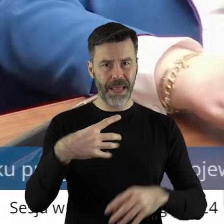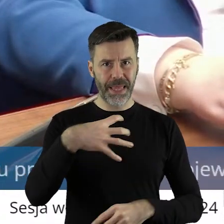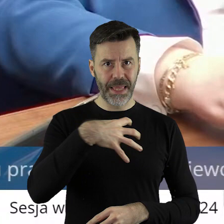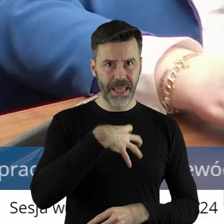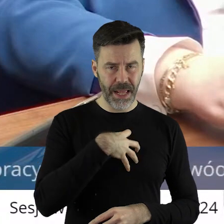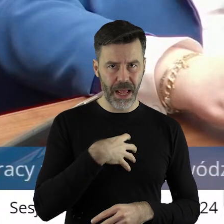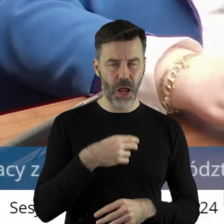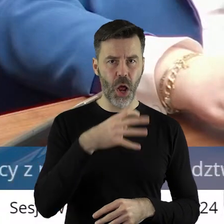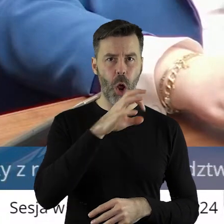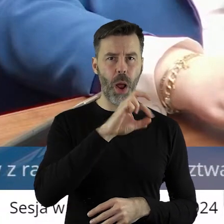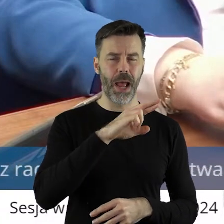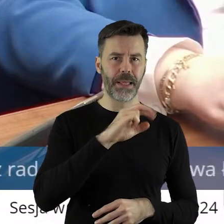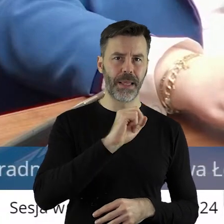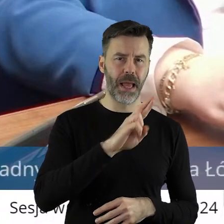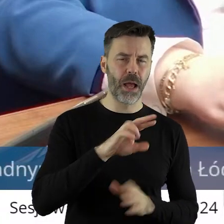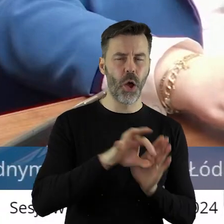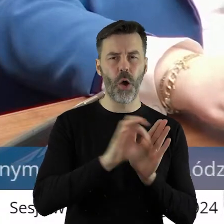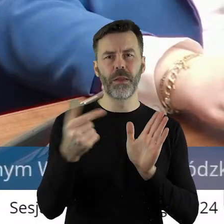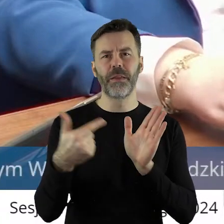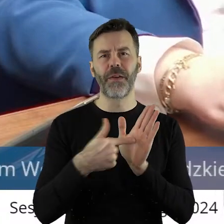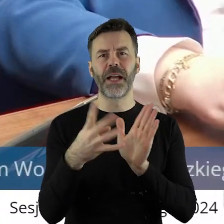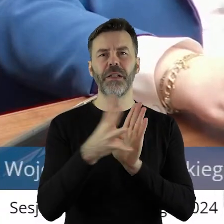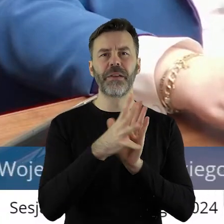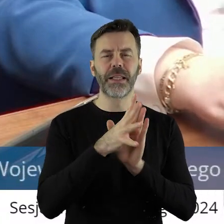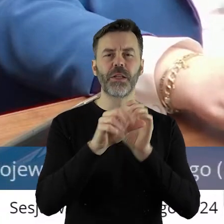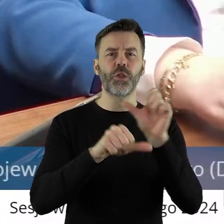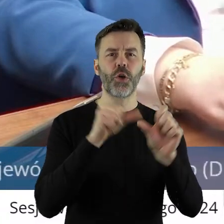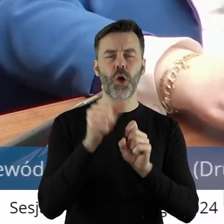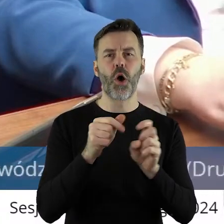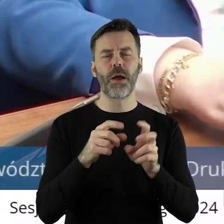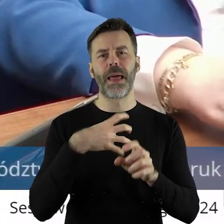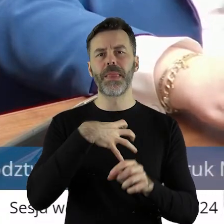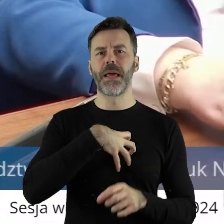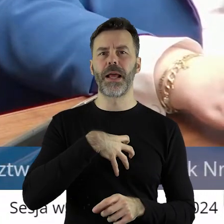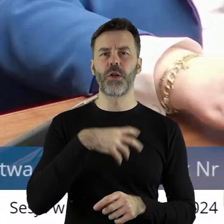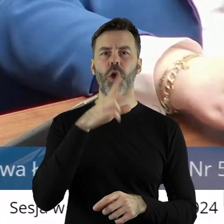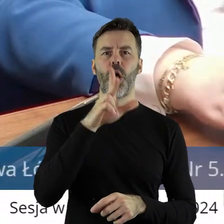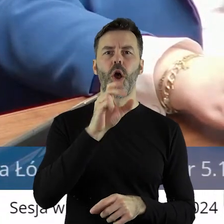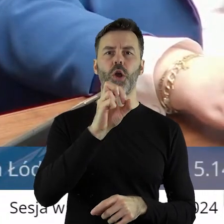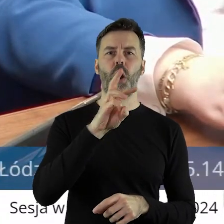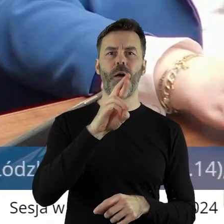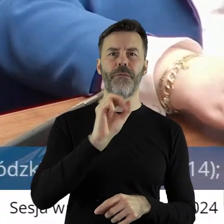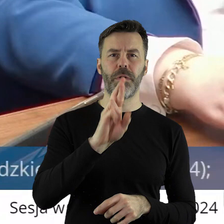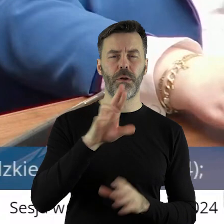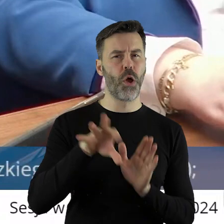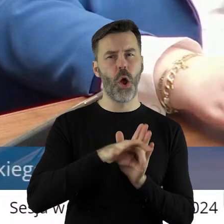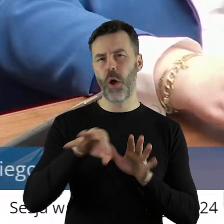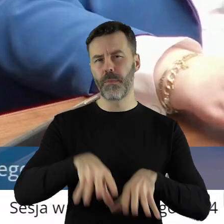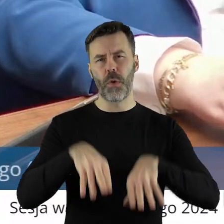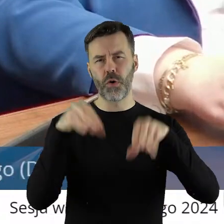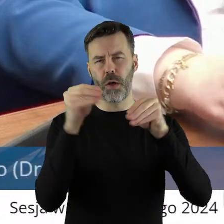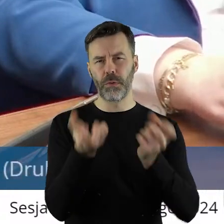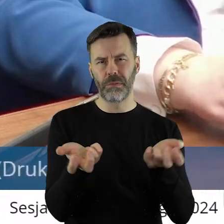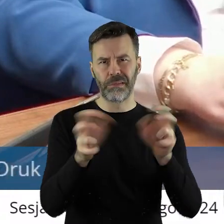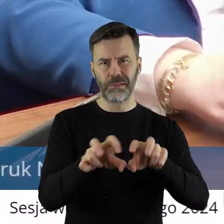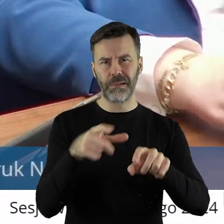wcześniej ANR-u od 2019 roku KOWR-u. I tworzyłem tą instytucję od początku połączenia